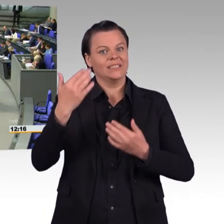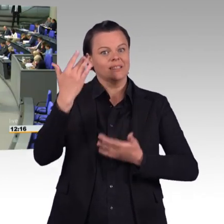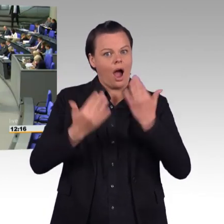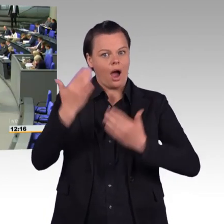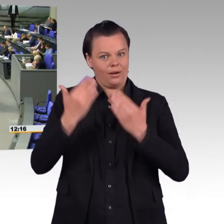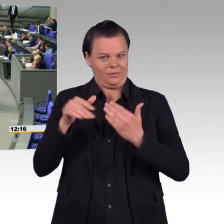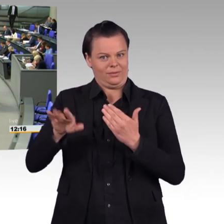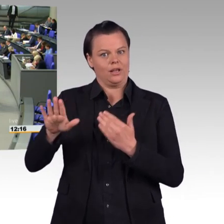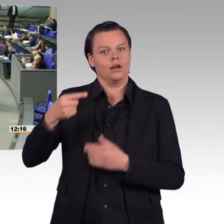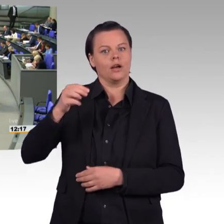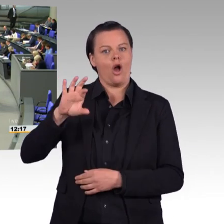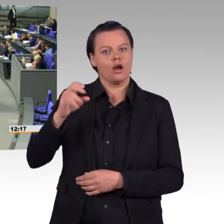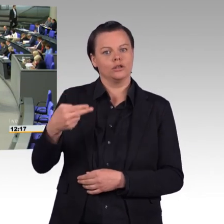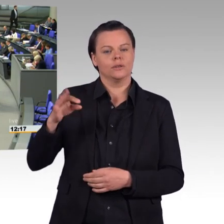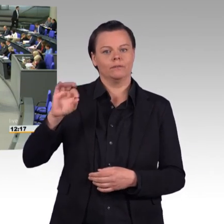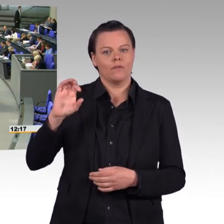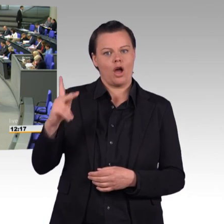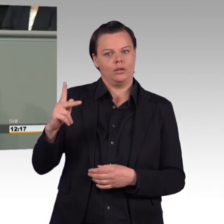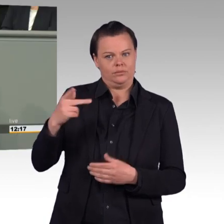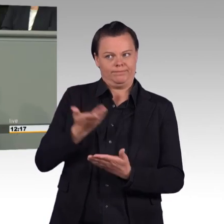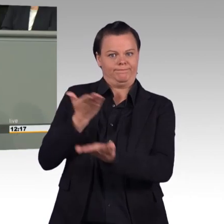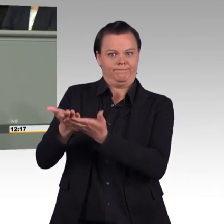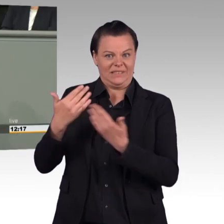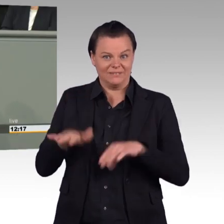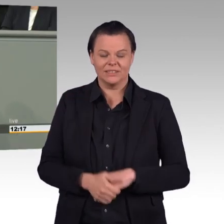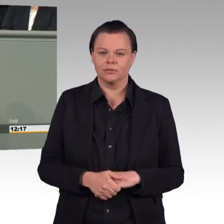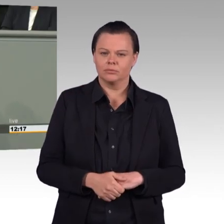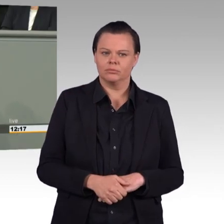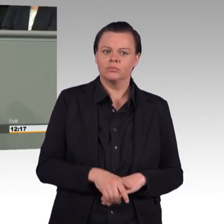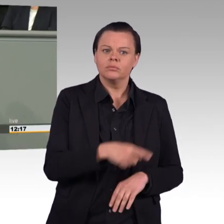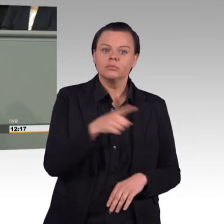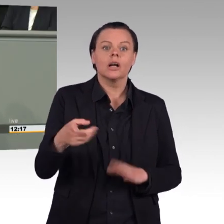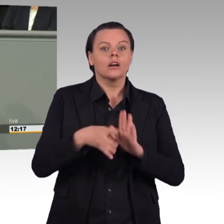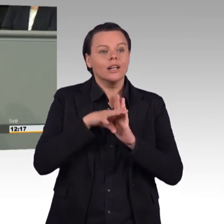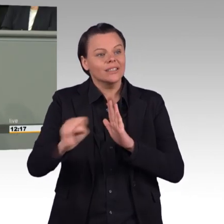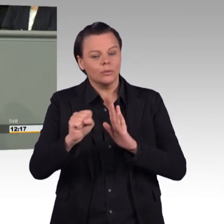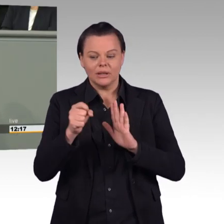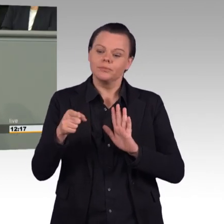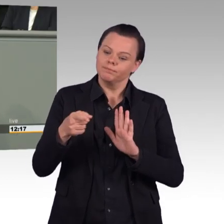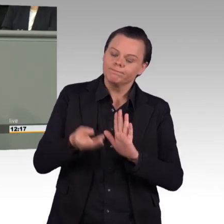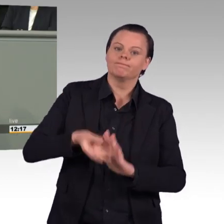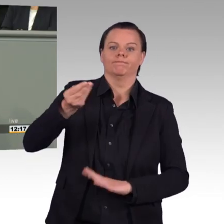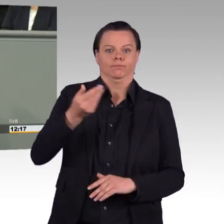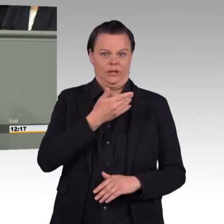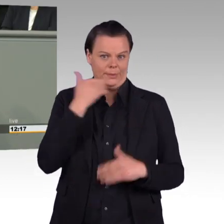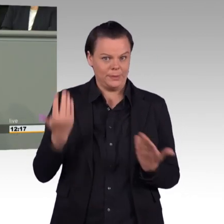der Befehls- und Kommandogewalt über die Bundeswehr ein solches Beispiel abgeben? Die Soldatinnen und Soldaten müssen die Befehle der Führung des BMVG loyal befolgen.